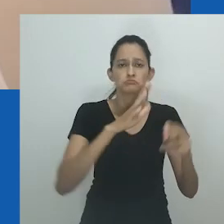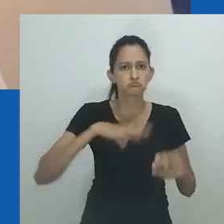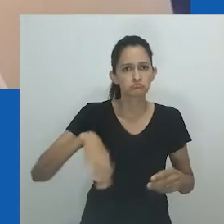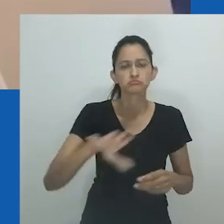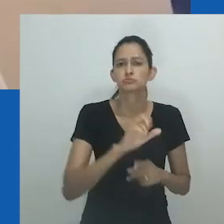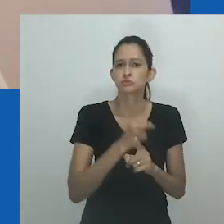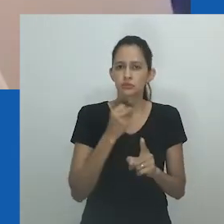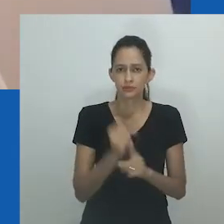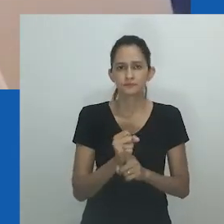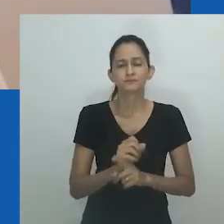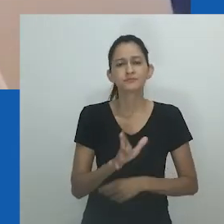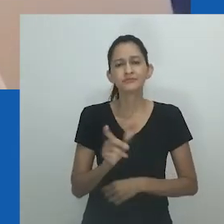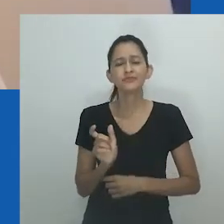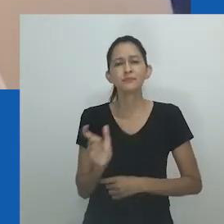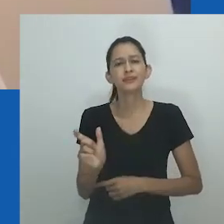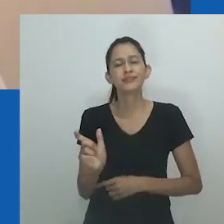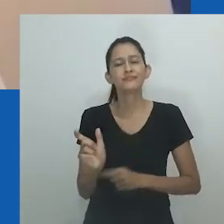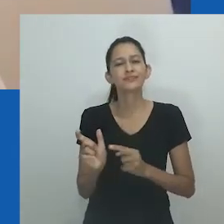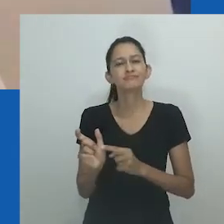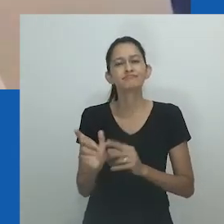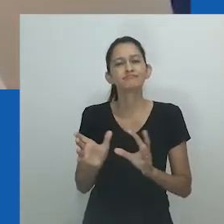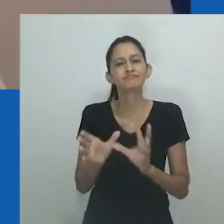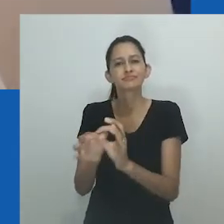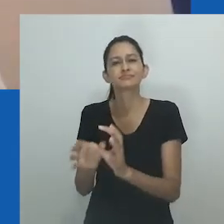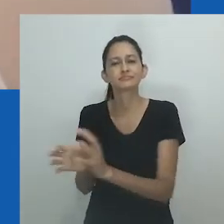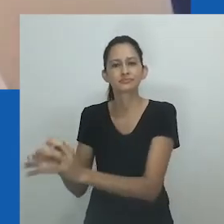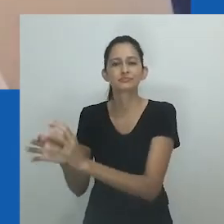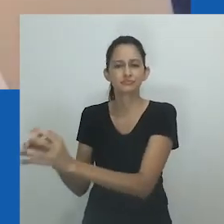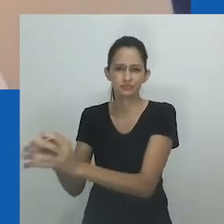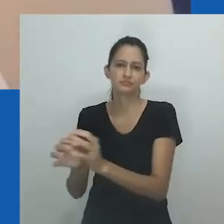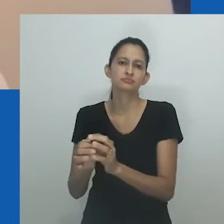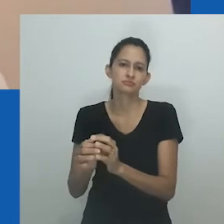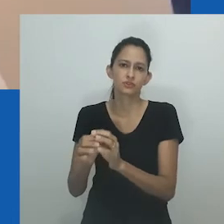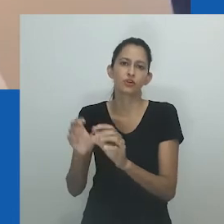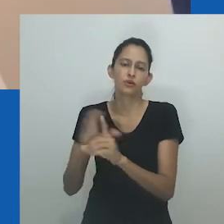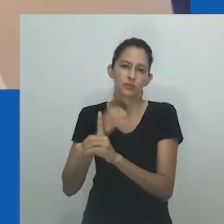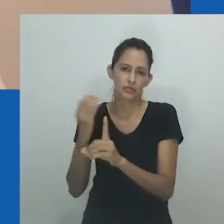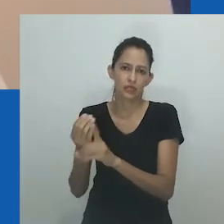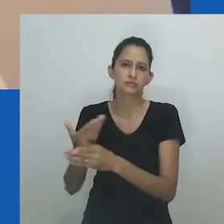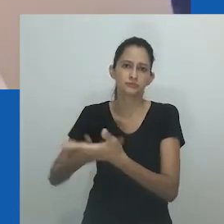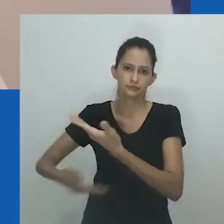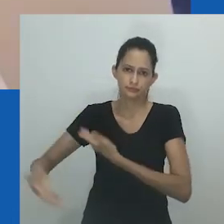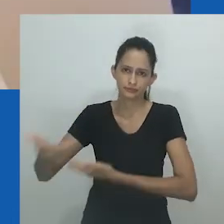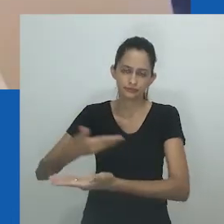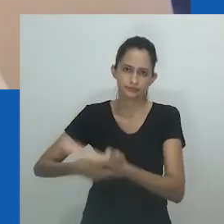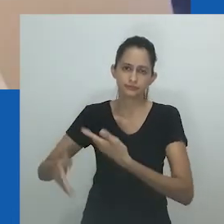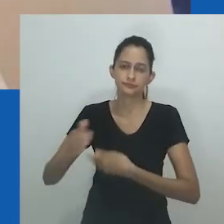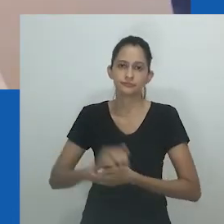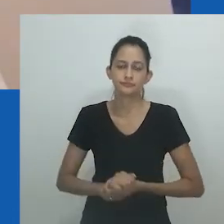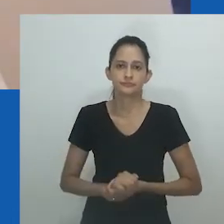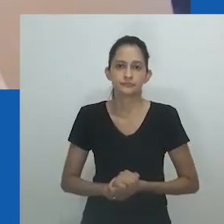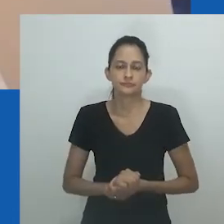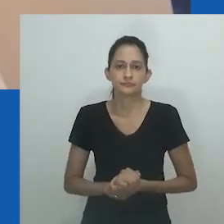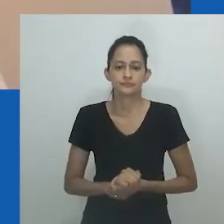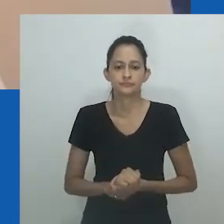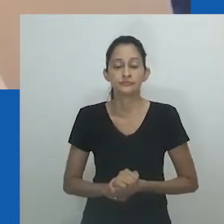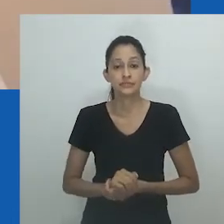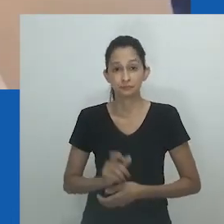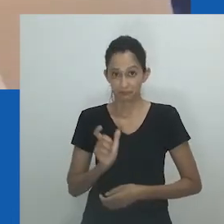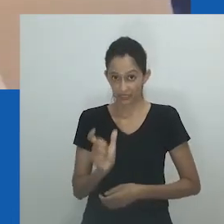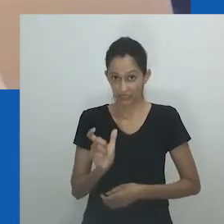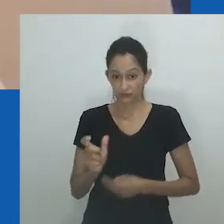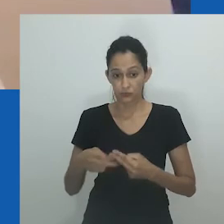O uso do termo por Mfundi é semelhante à maneira como o romance ‘Izono zakho ziya kukujikela’, a tradução para o inglês é 'Seus pecados se voltarão contra você'